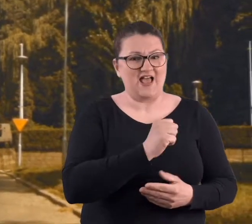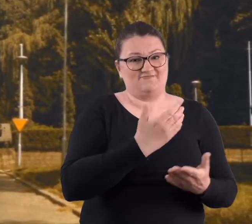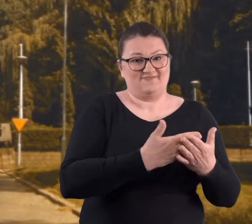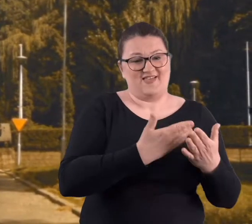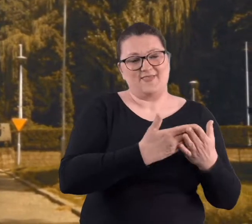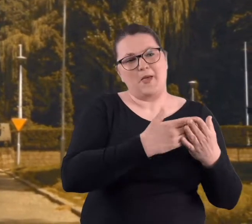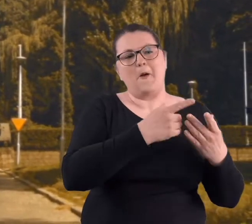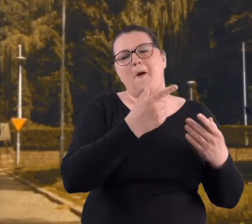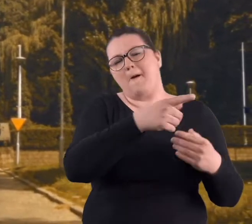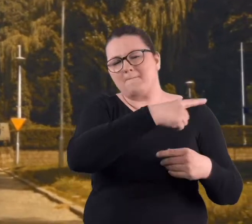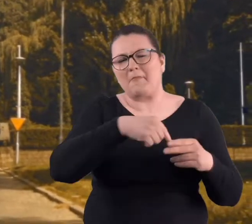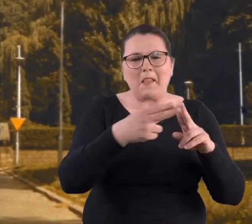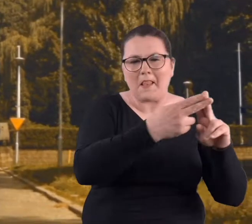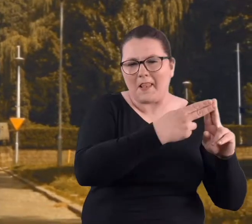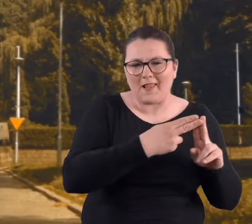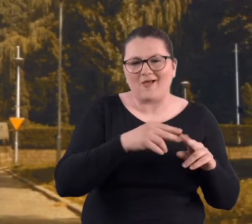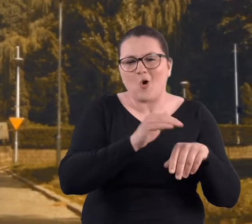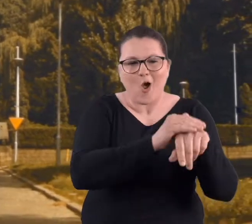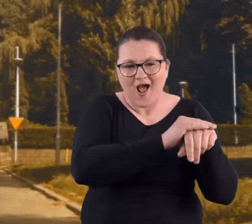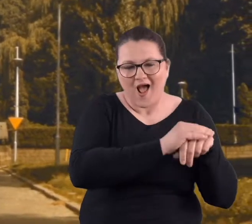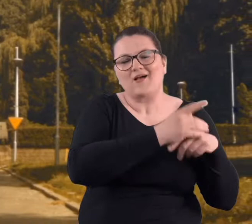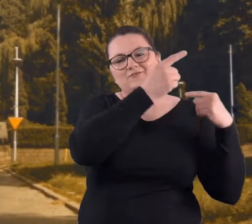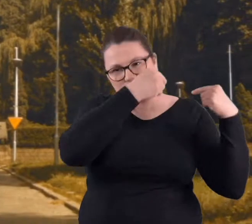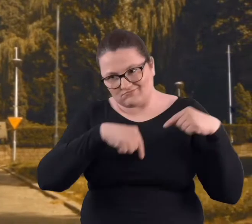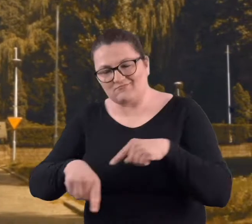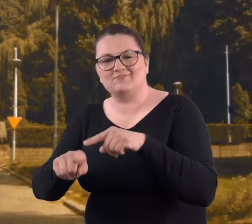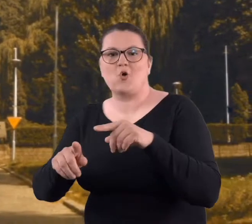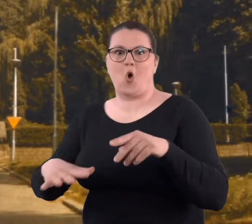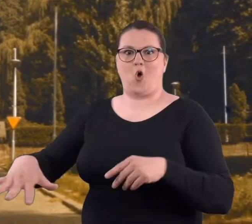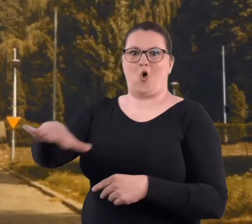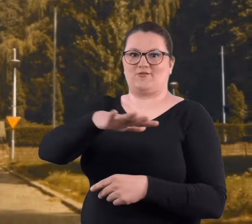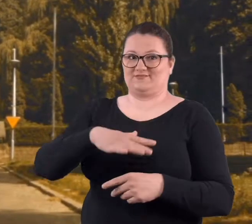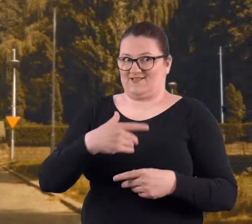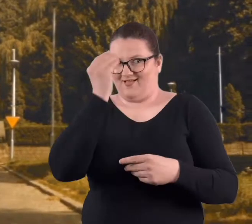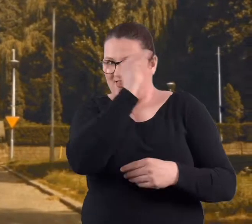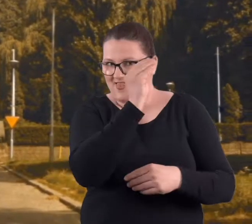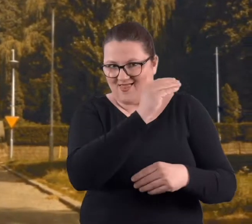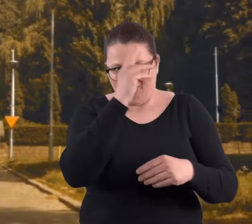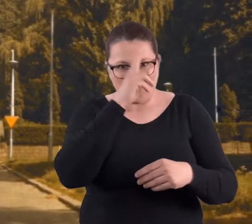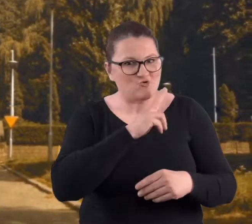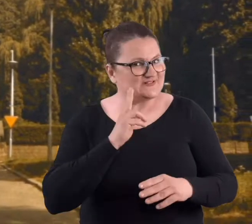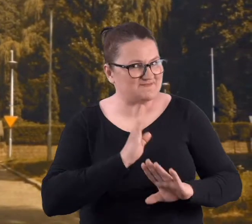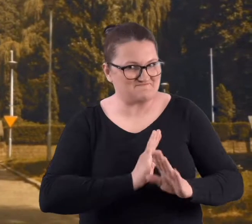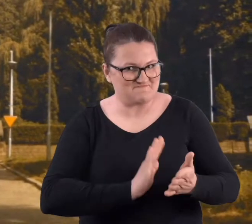zwiedzaliśmy okolice, no oczywiście bez wiedzy naszych